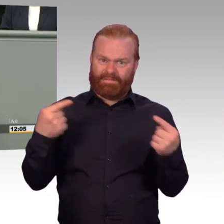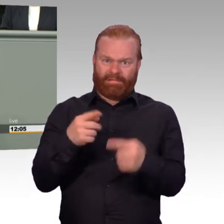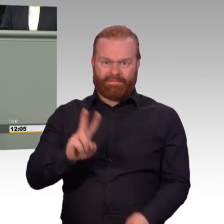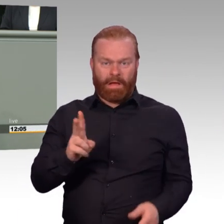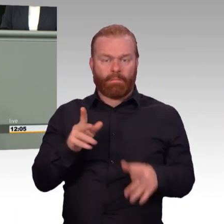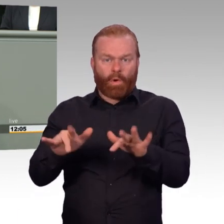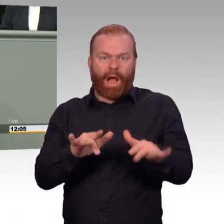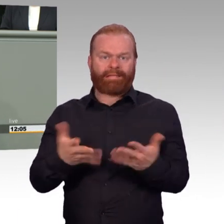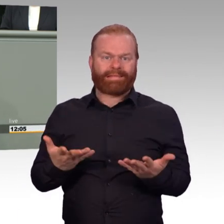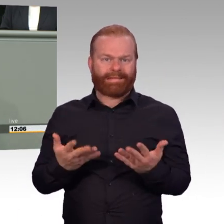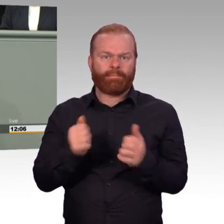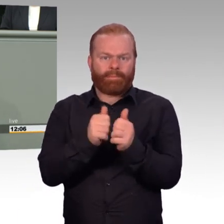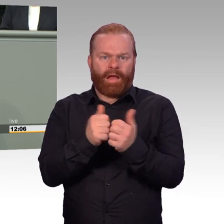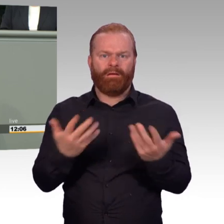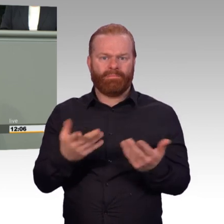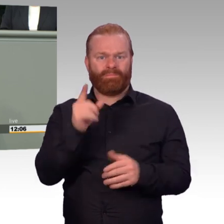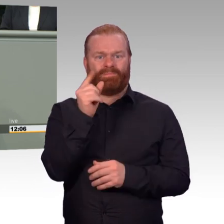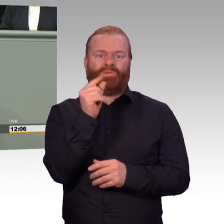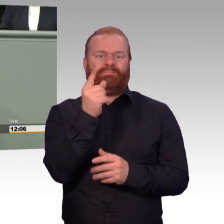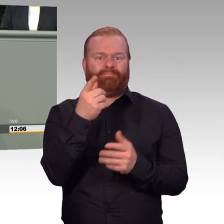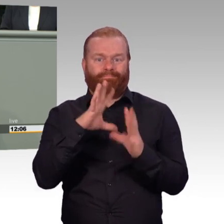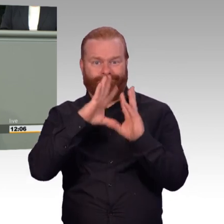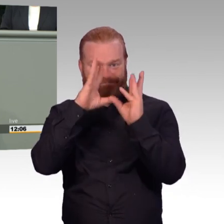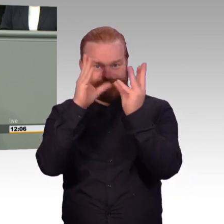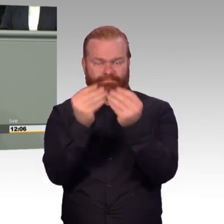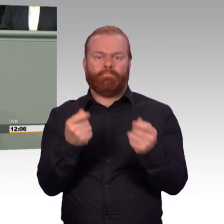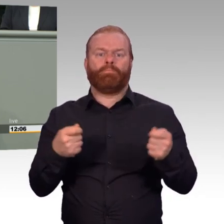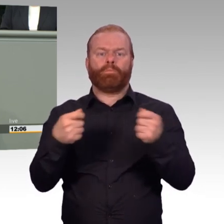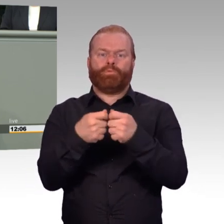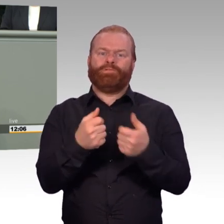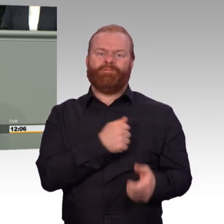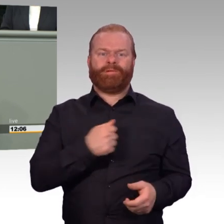die da vorherrschen, ja schon von einer Art Planwirtschaft sprechen, die man eingeführt hat.